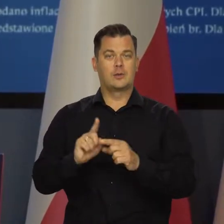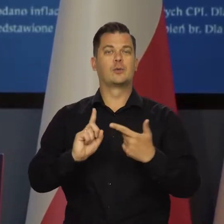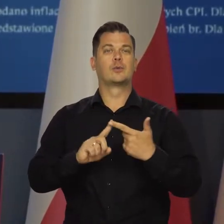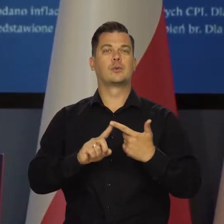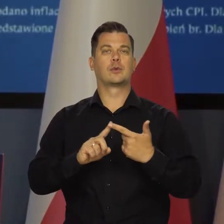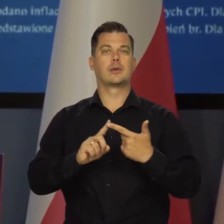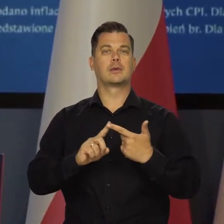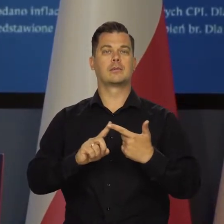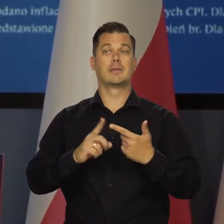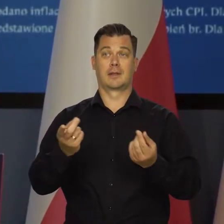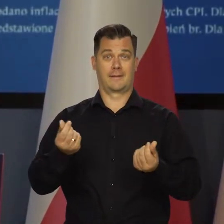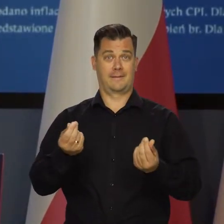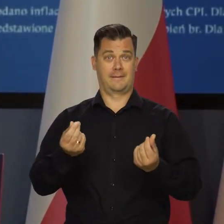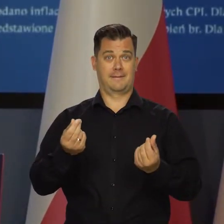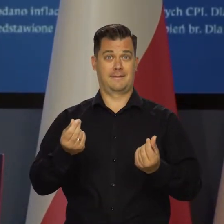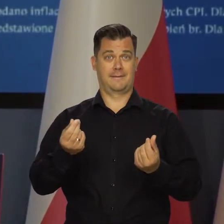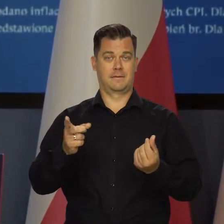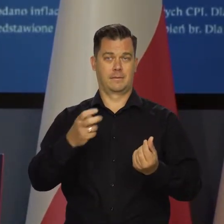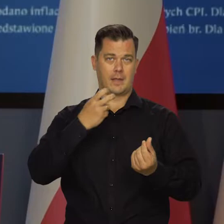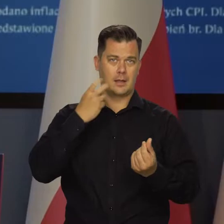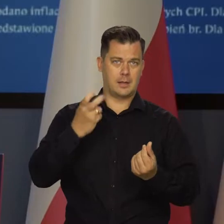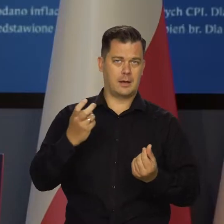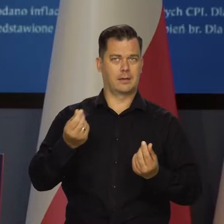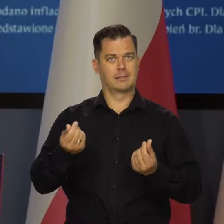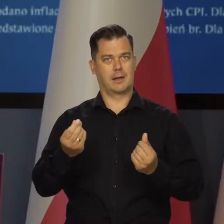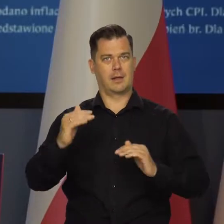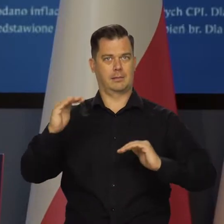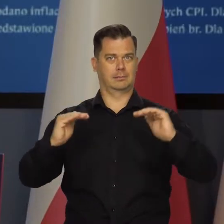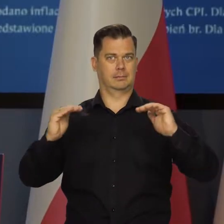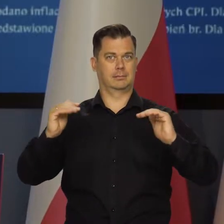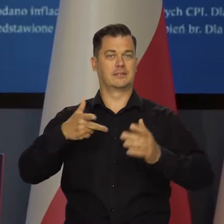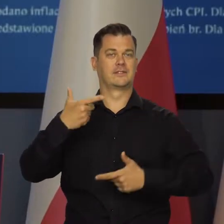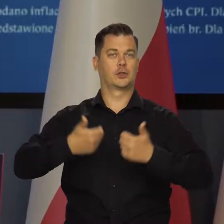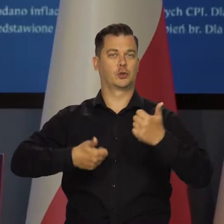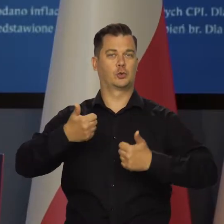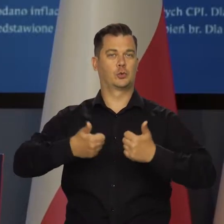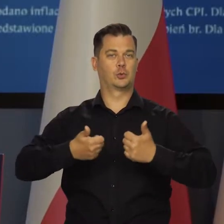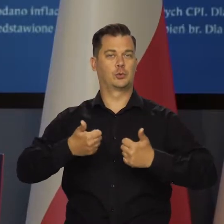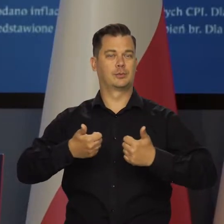A także od zmian cen regulowanych. Od stycznia.